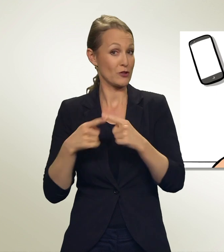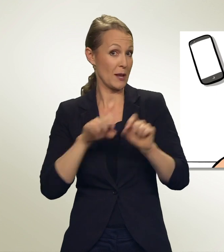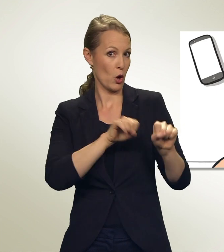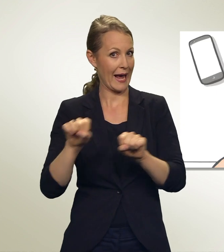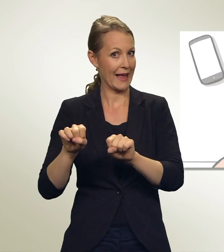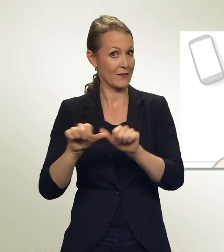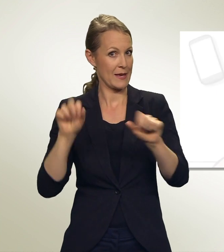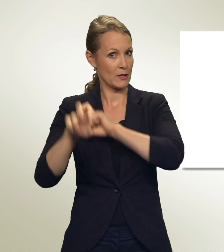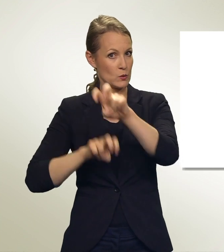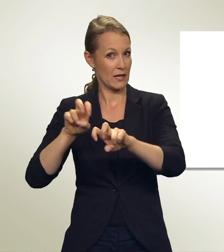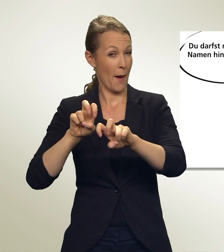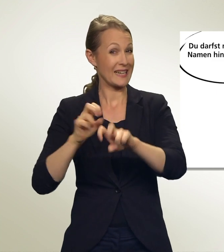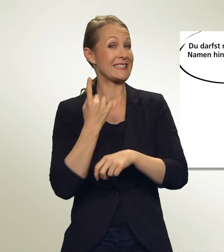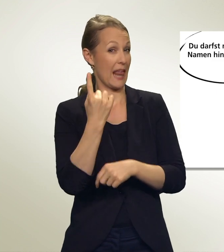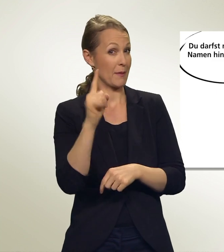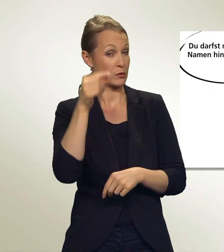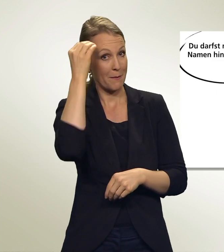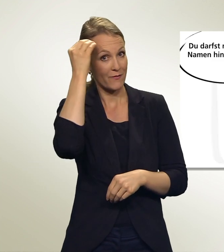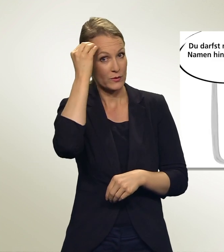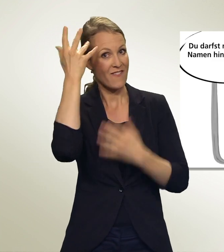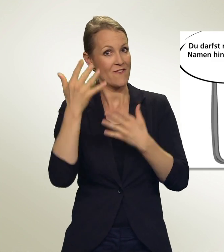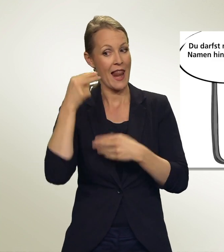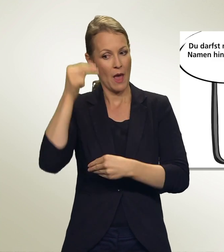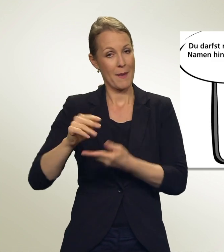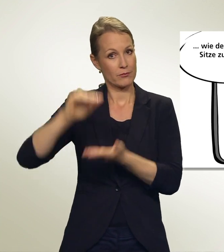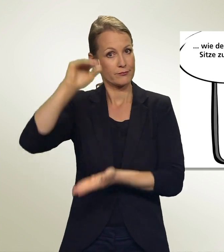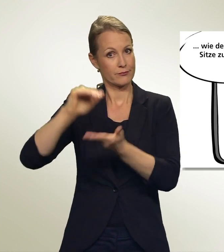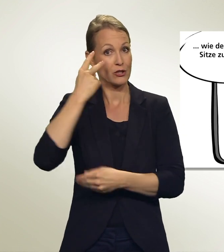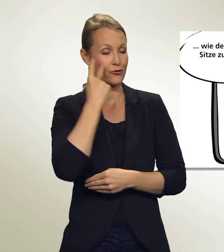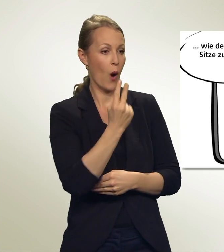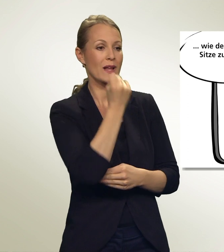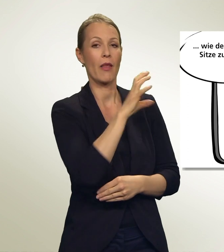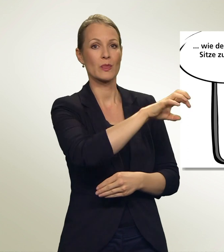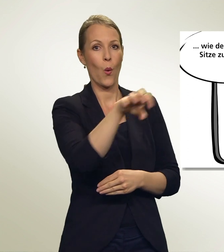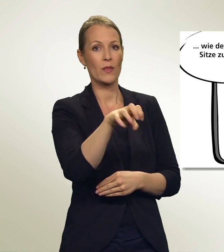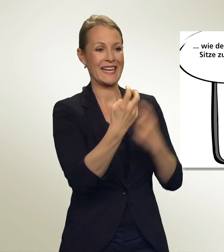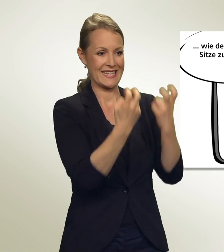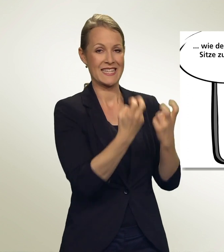Beachte aber immer: Du darfst nur so viele Namen hinschreiben, wie dem Kanton Sitze zustehen.